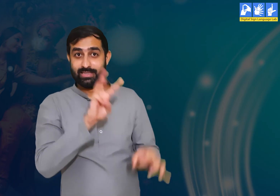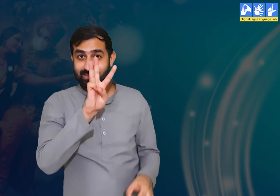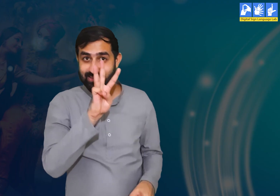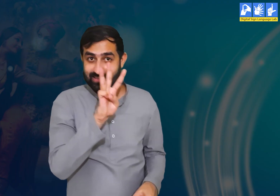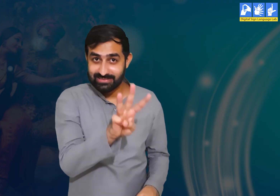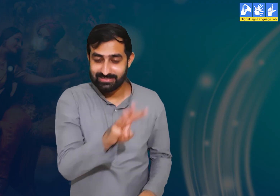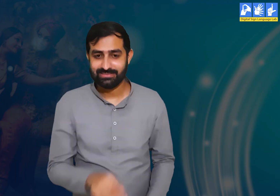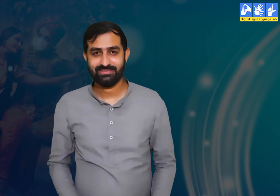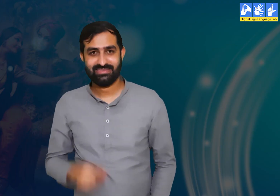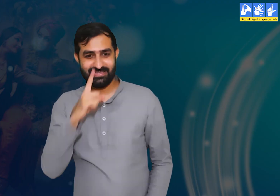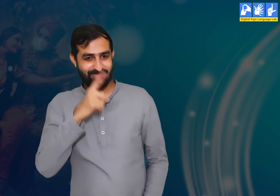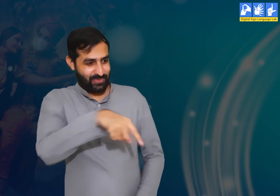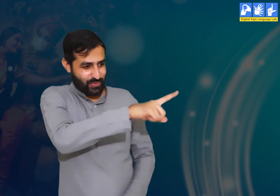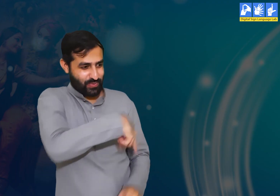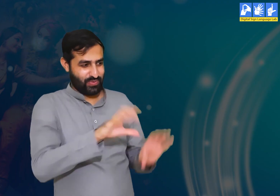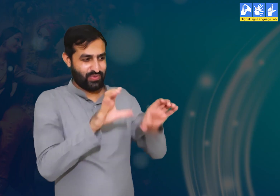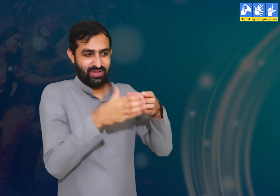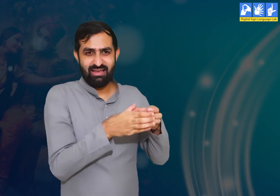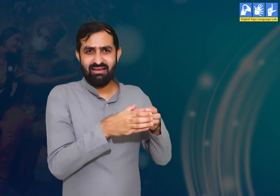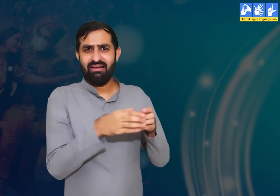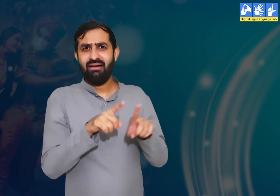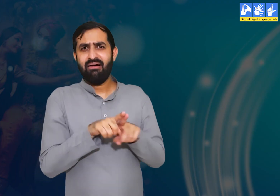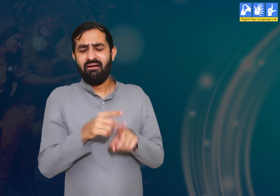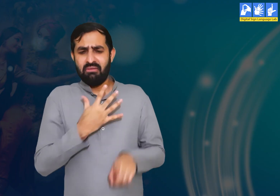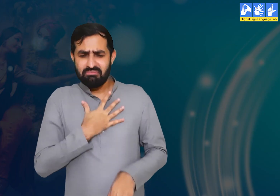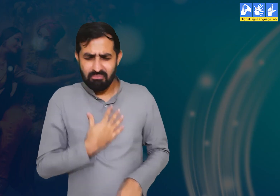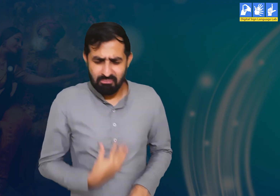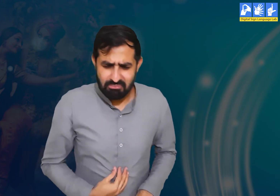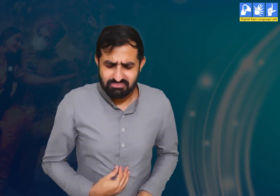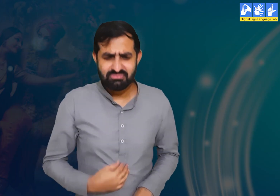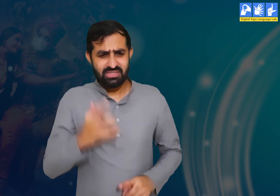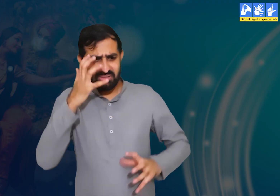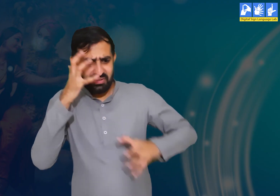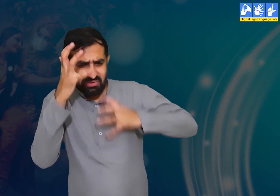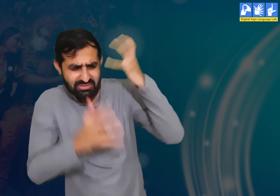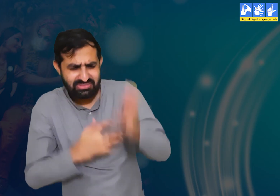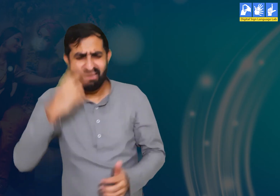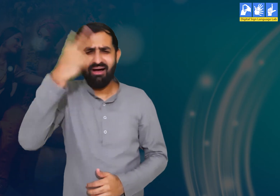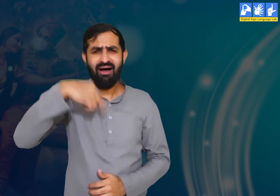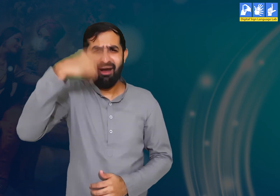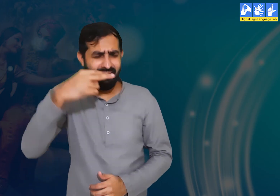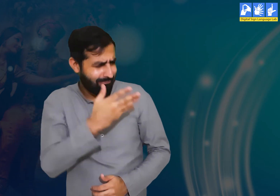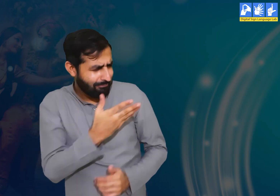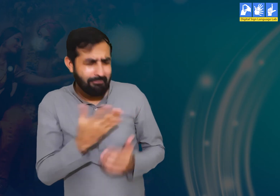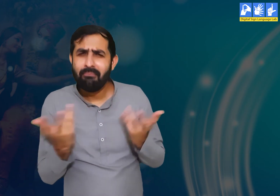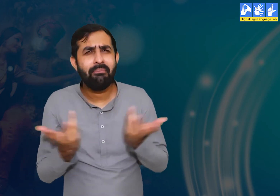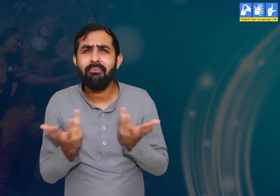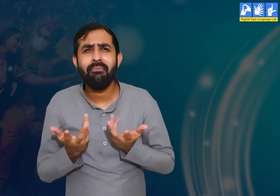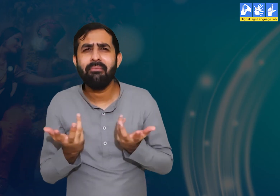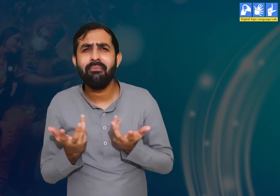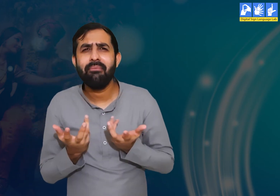प्रश्न 3 :- वृंदावन की सभी गोपियाँ किस बात से दुखी और निराश थी?